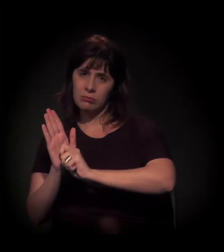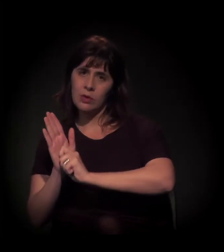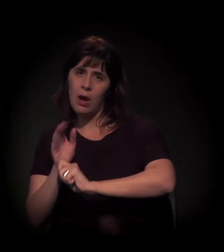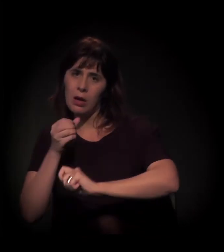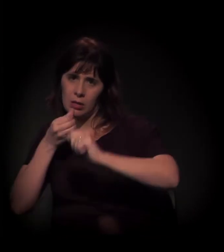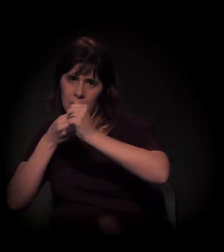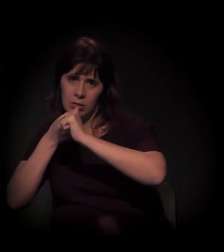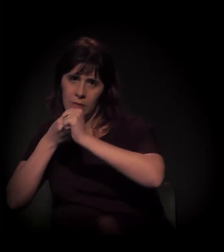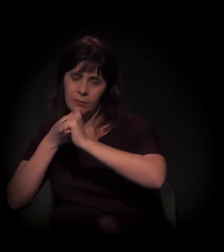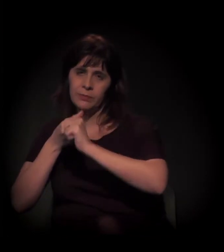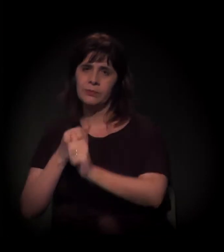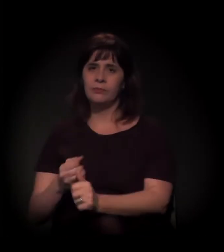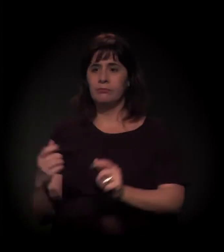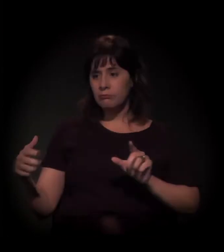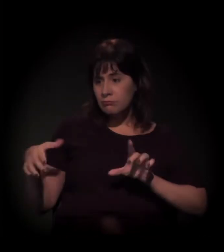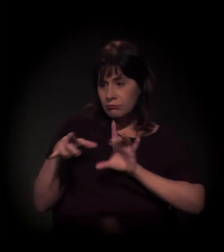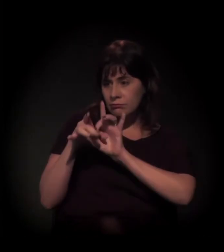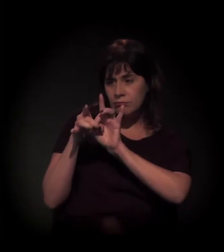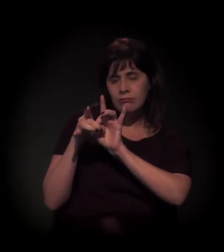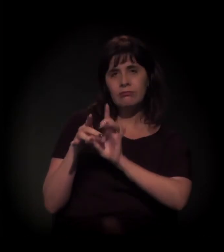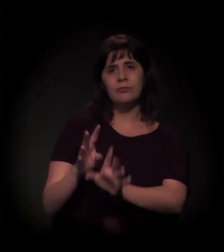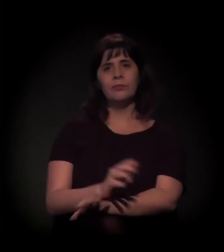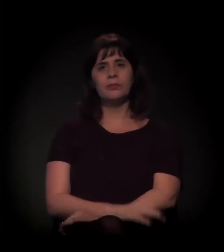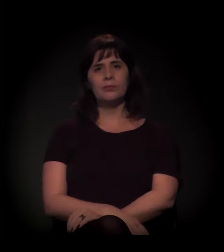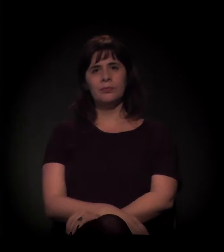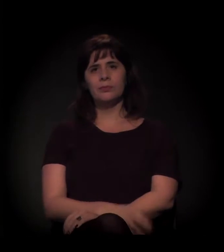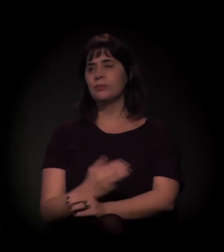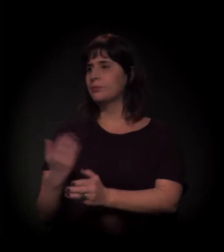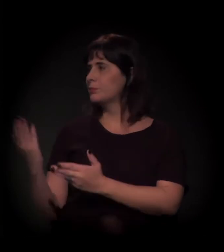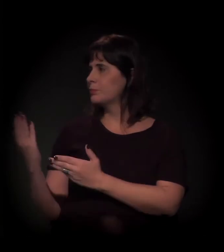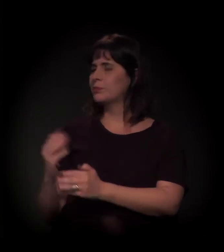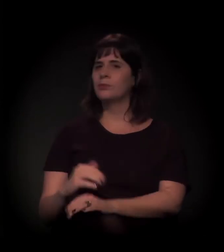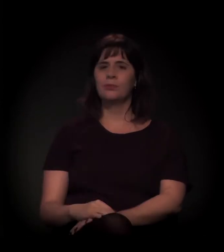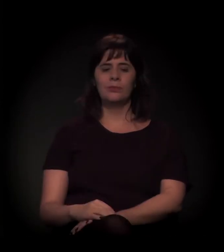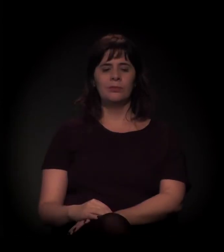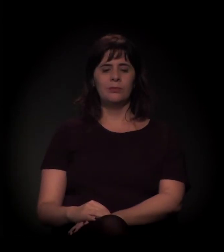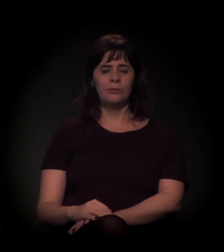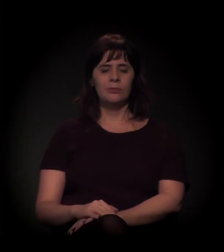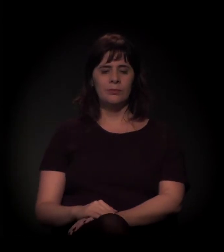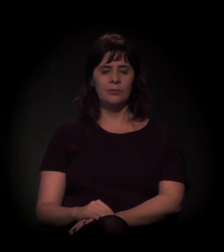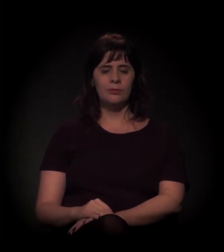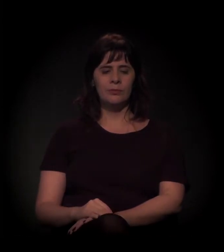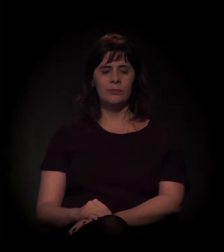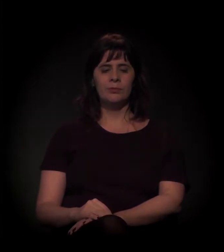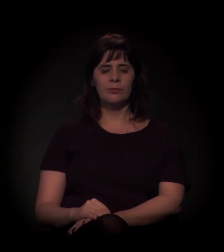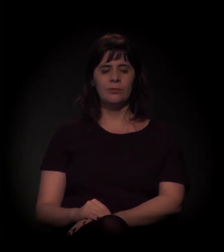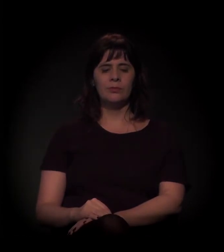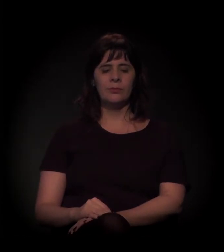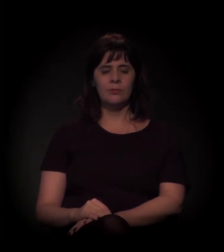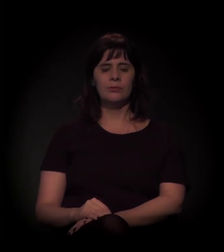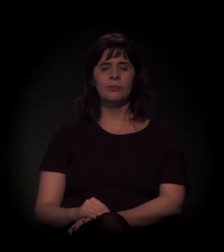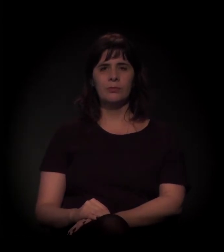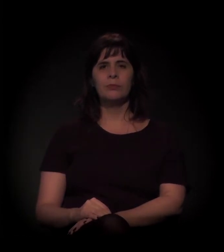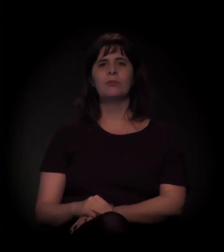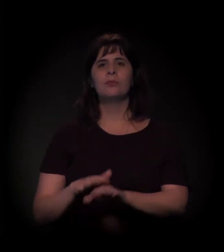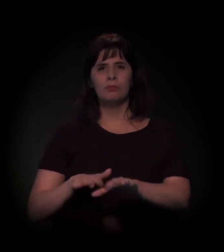[som de pessoas cantando no bloco]